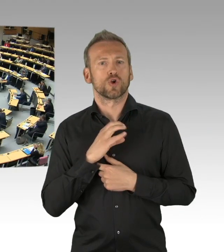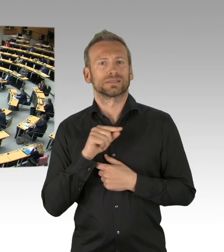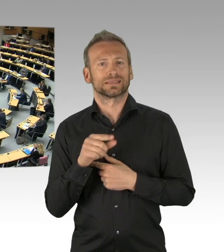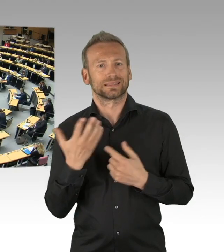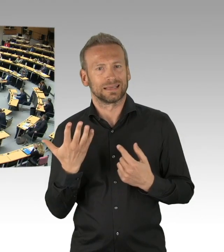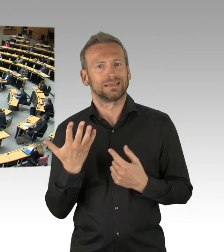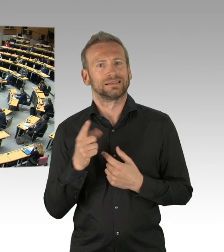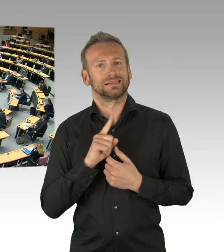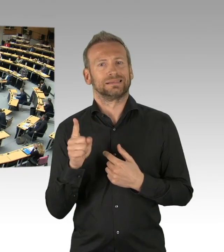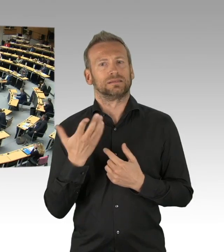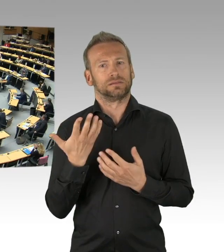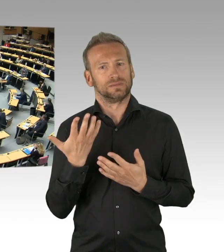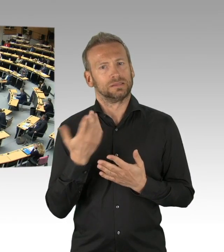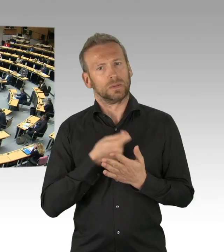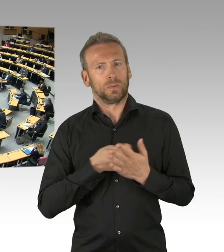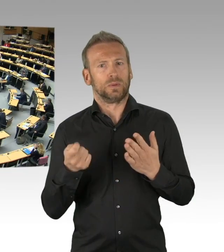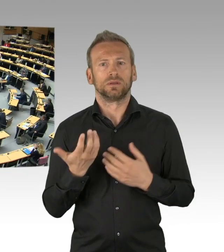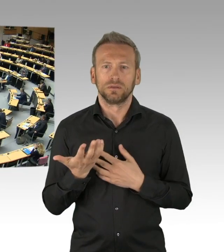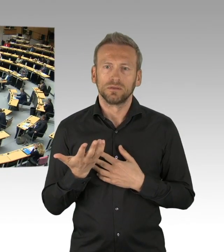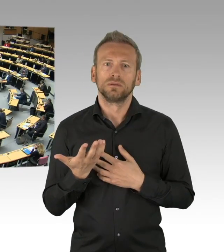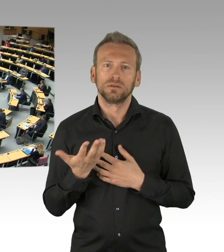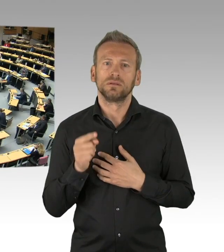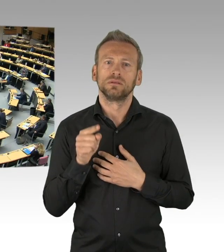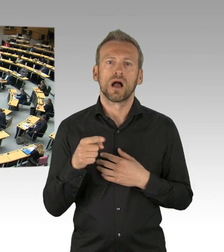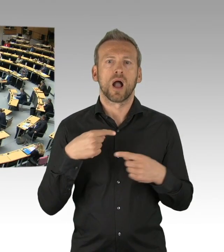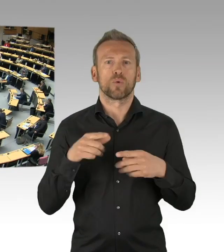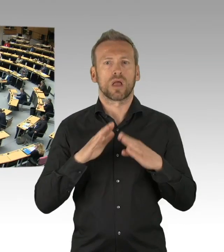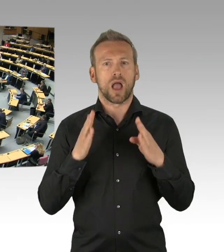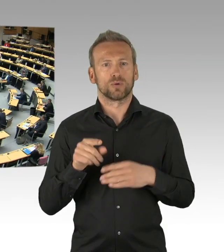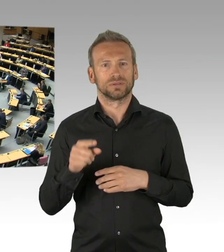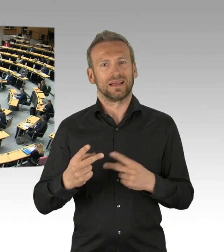(Präsidium) Zur Gegenrede hat Herr Abgeordneter Zillich das Wort, bitte schön.